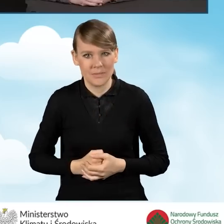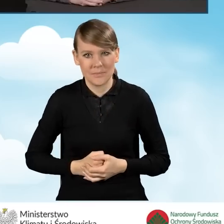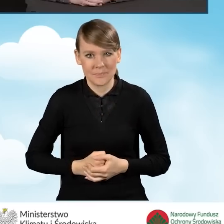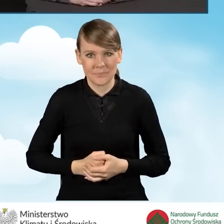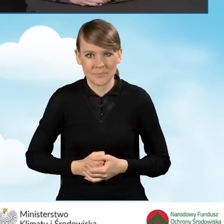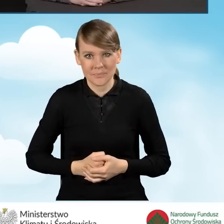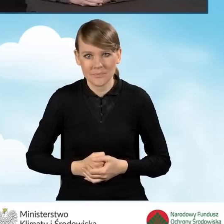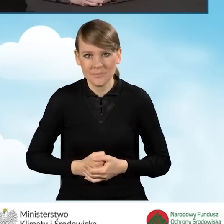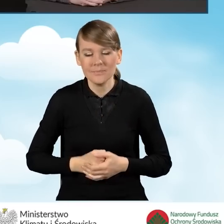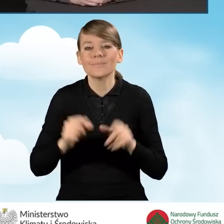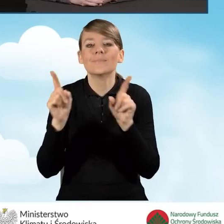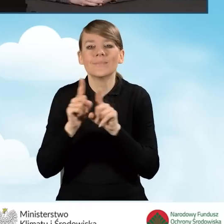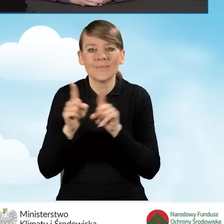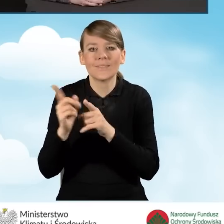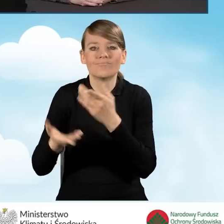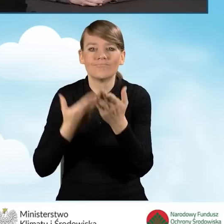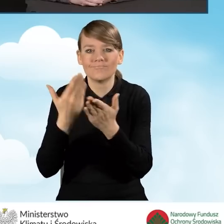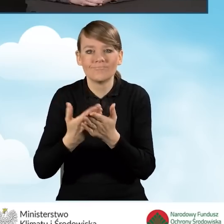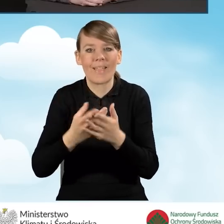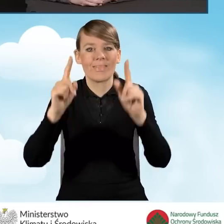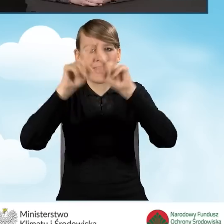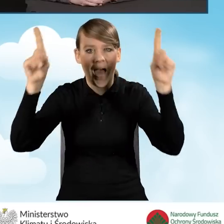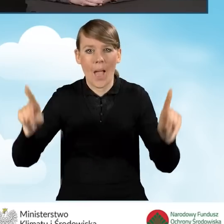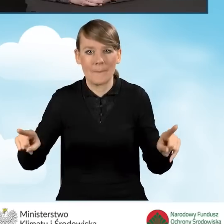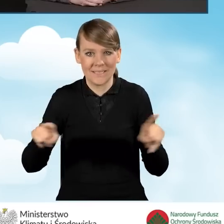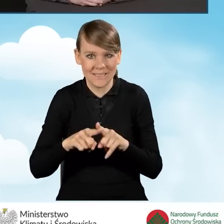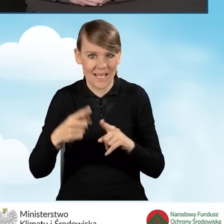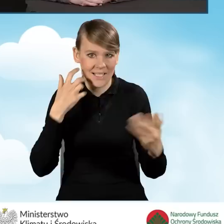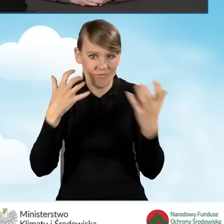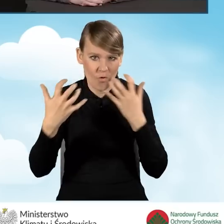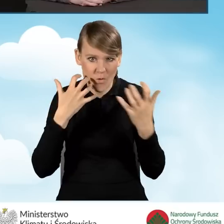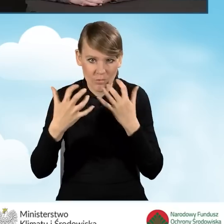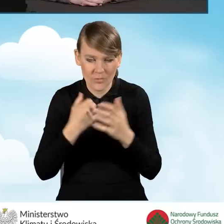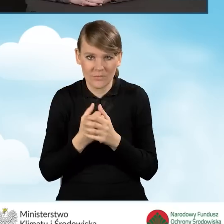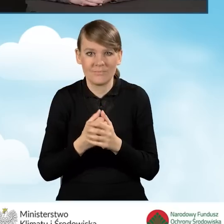Proponowane są także tablice informacyjne o programie Czyste Powietrze,